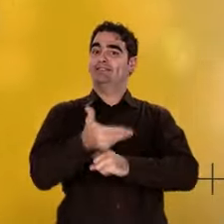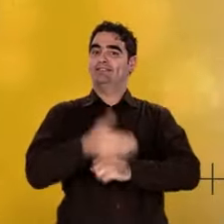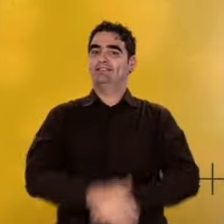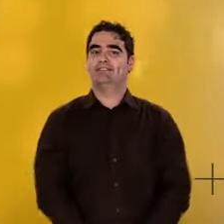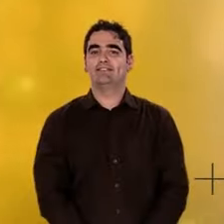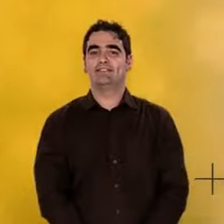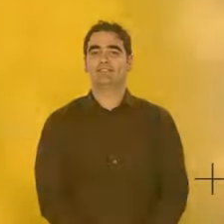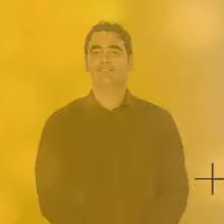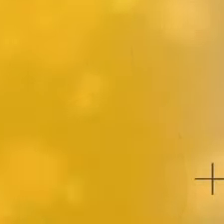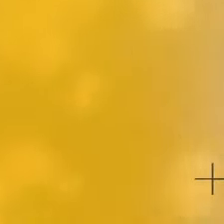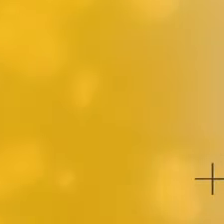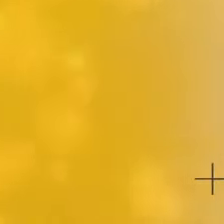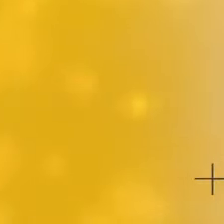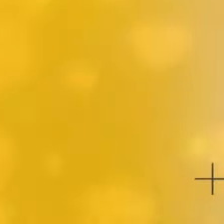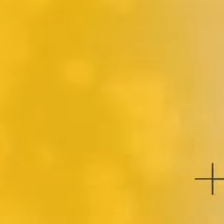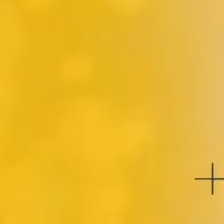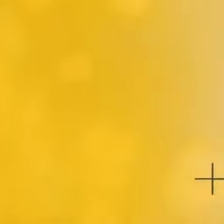pour former les premiers atomes.